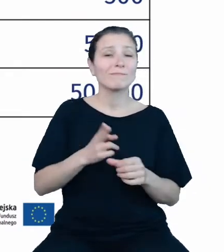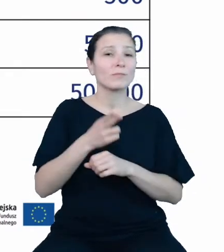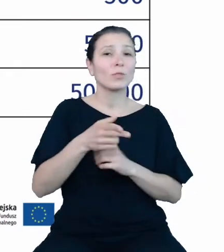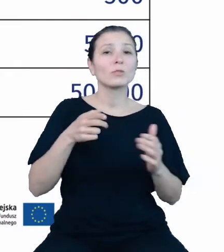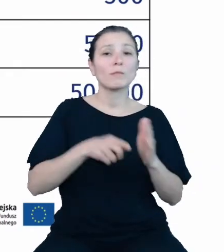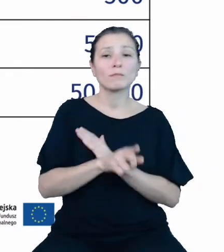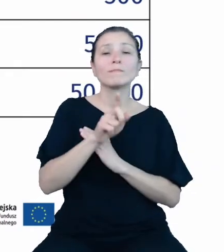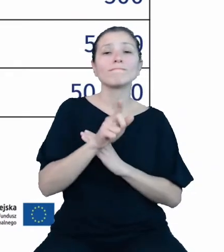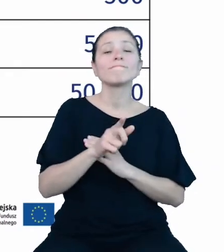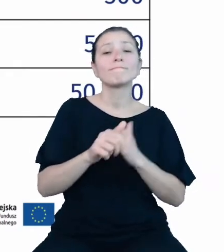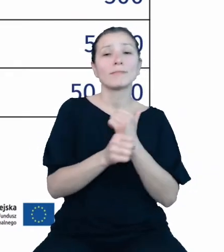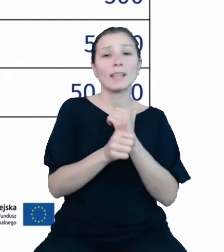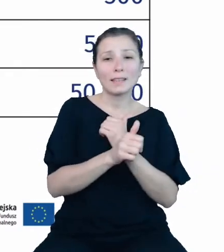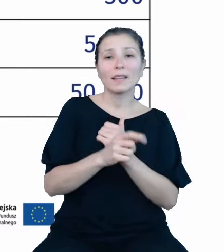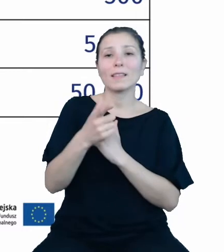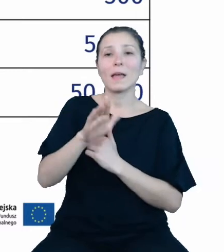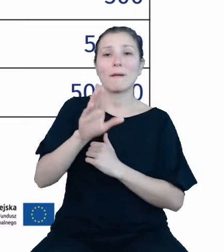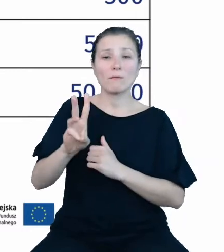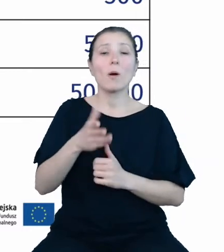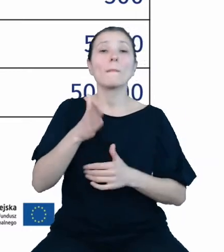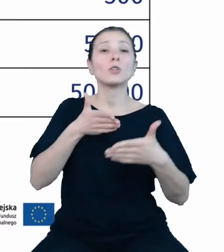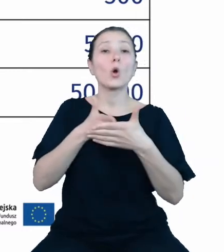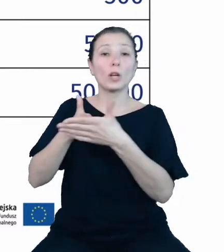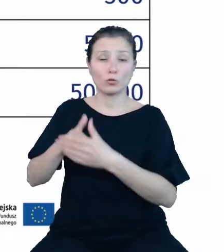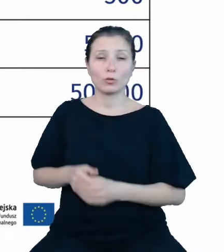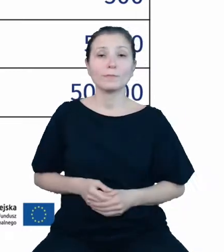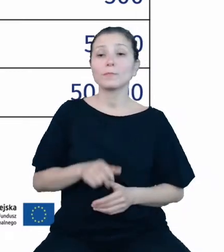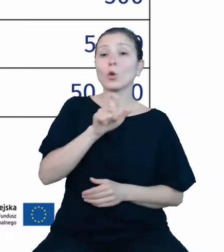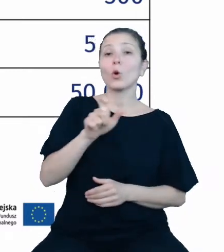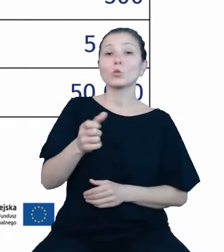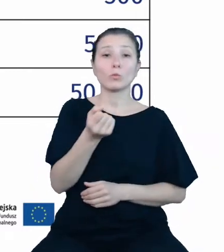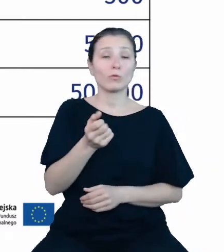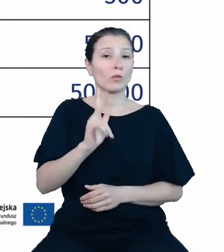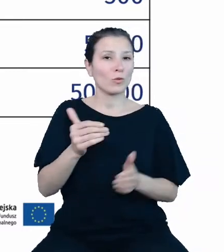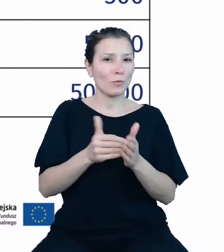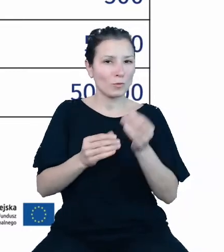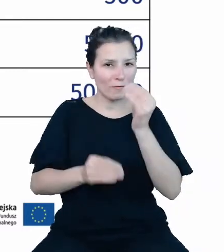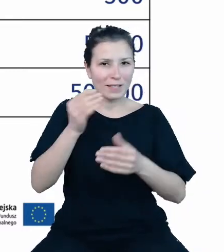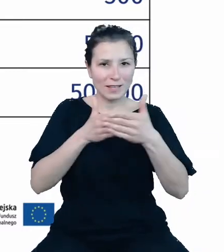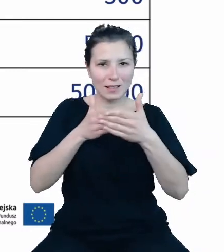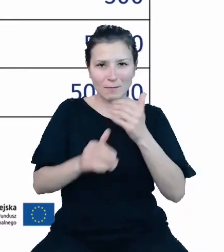za pomocą API zostanie ograniczony. Użytkownicy potrzebujący większych limitów danych niż użytkownik anonimowy